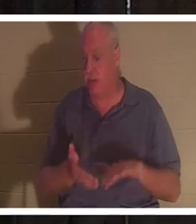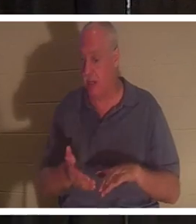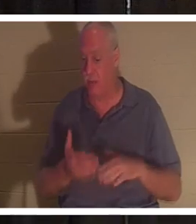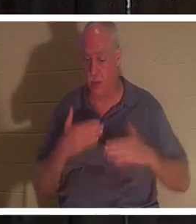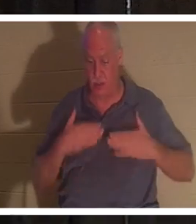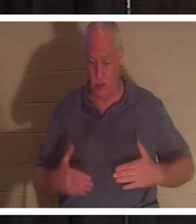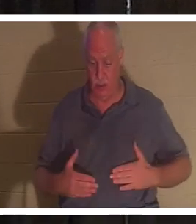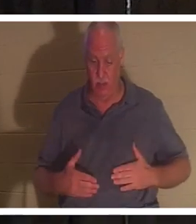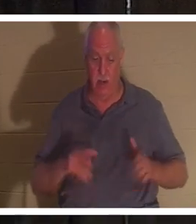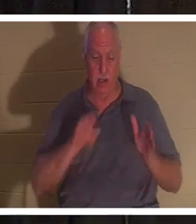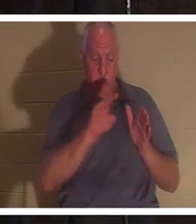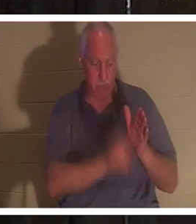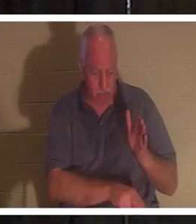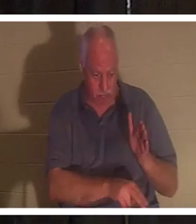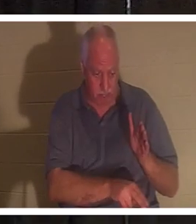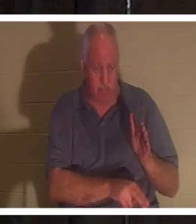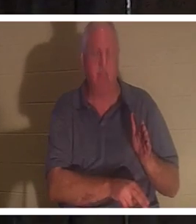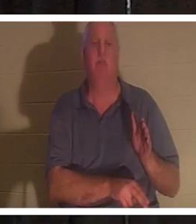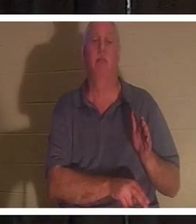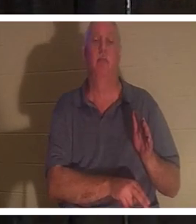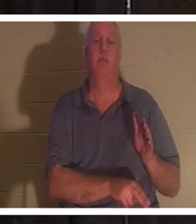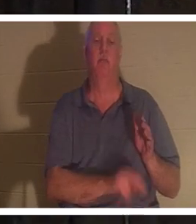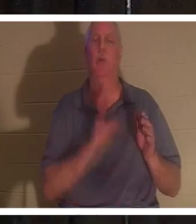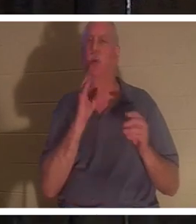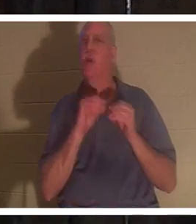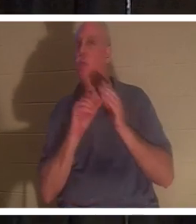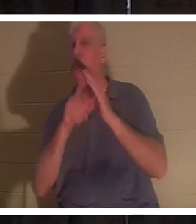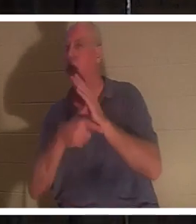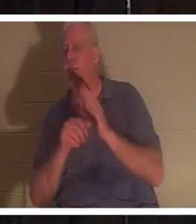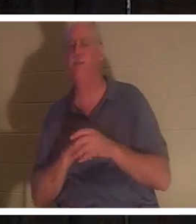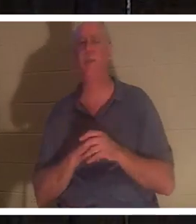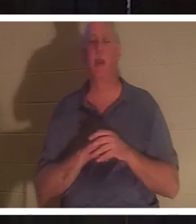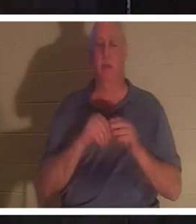और जैसे-जैसे हम आगे बढ़ेंगे हम इसके बारे में और अधिक बात करेंगे, लेकिन आज रात मैं